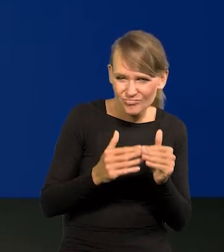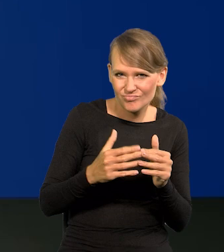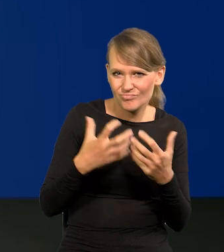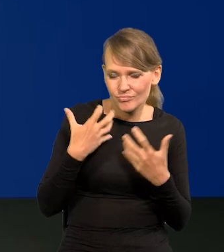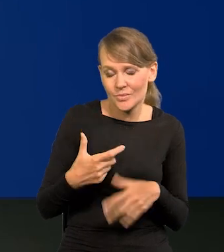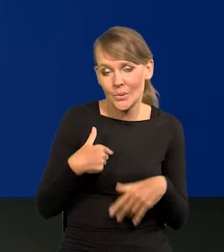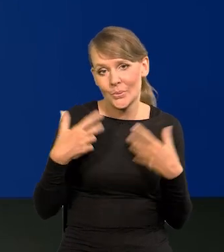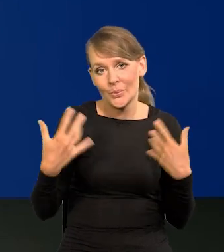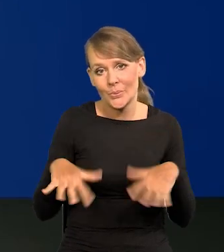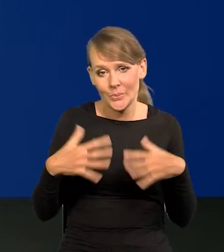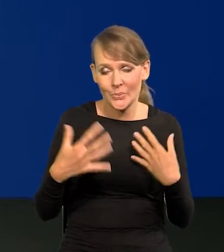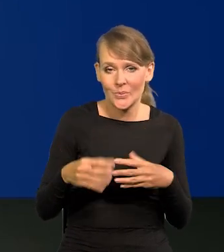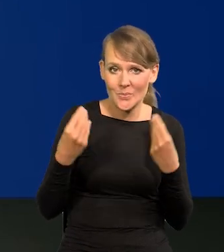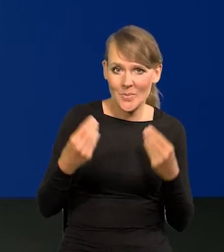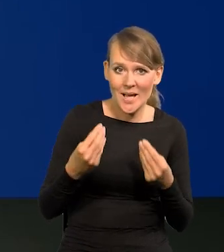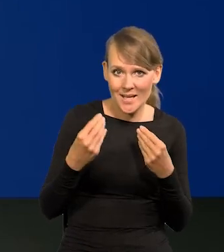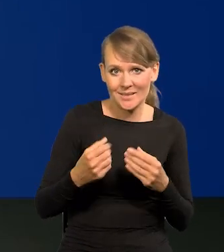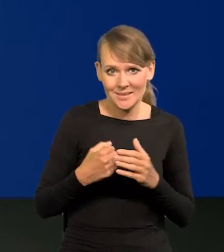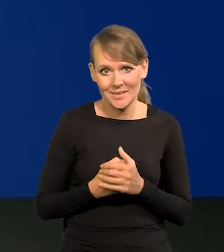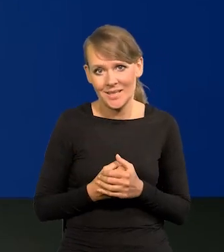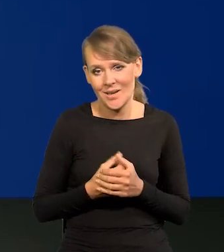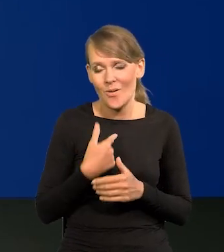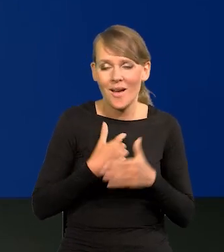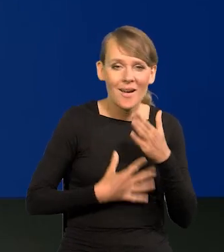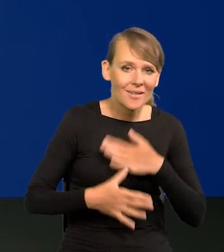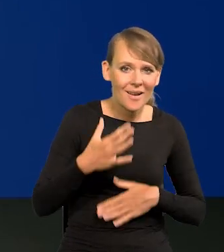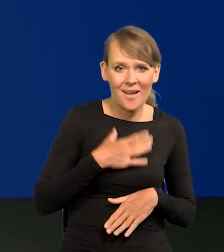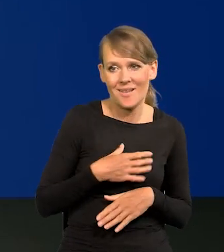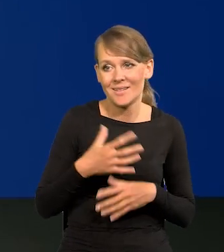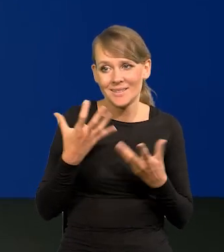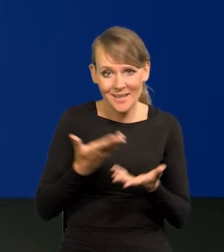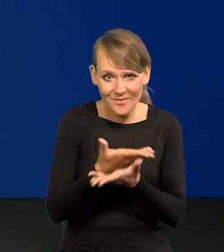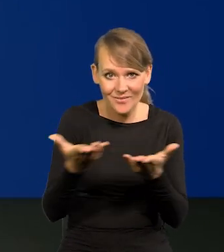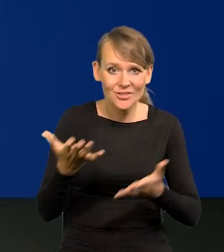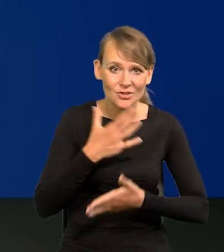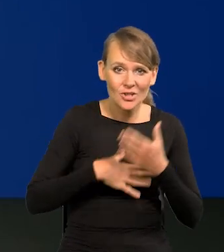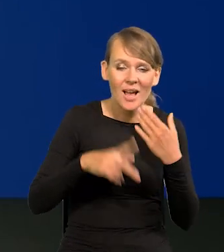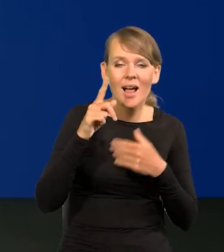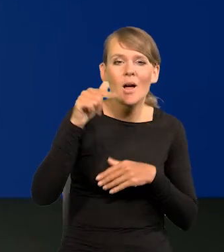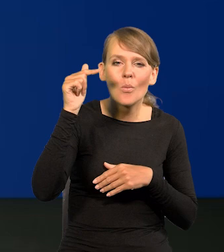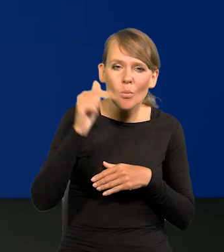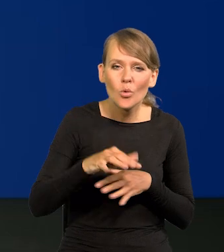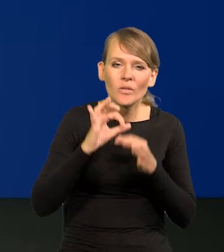Chciałbym zarazić przynajmniej część Polaków tą radością, ale trzeba wytrwać w pracy, w dobrej organizacji.